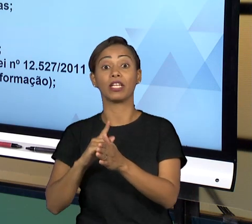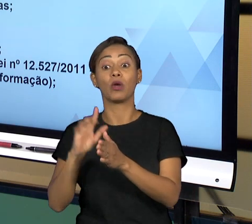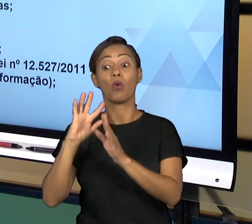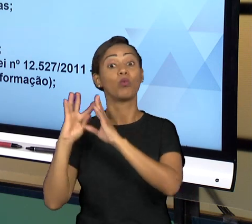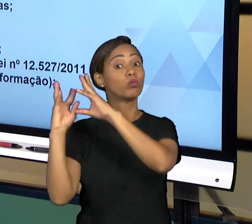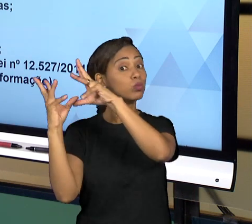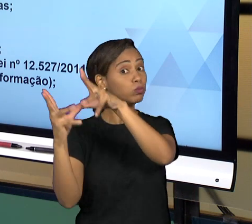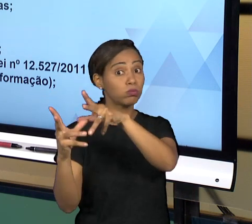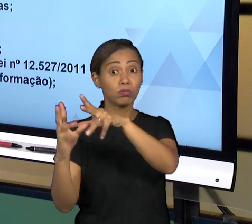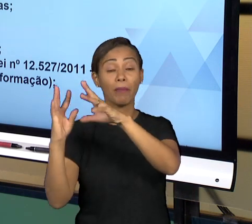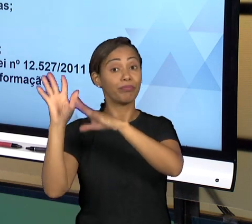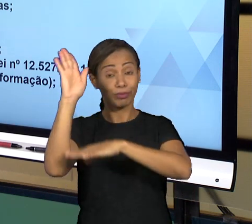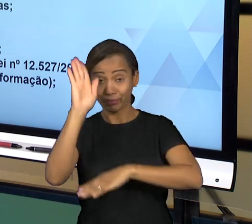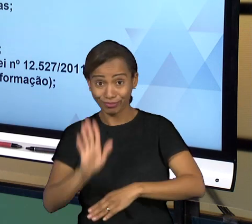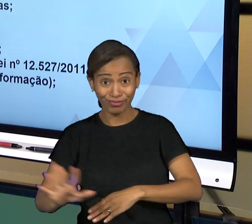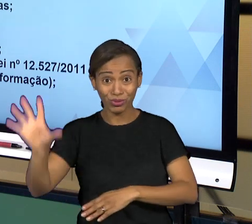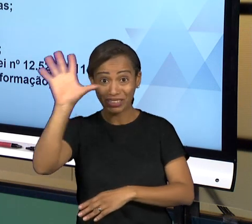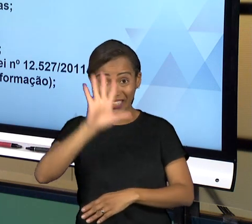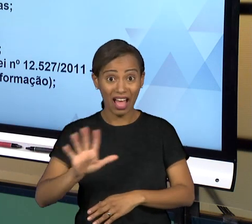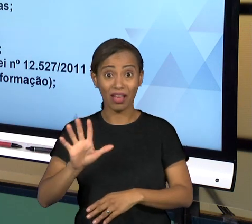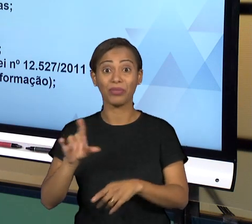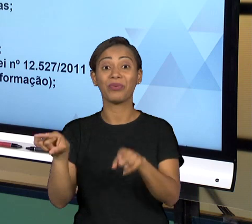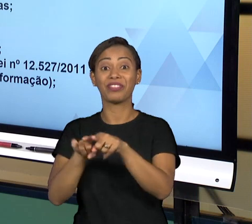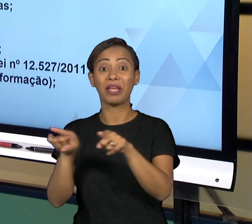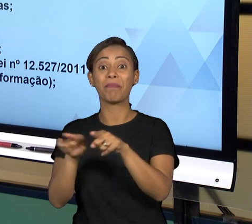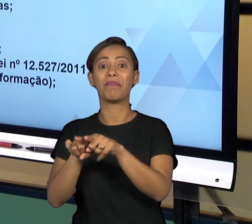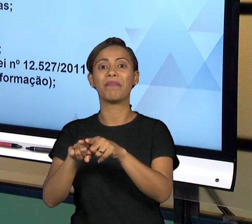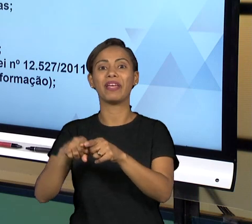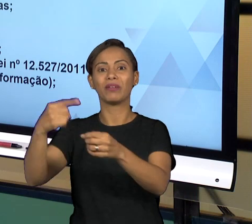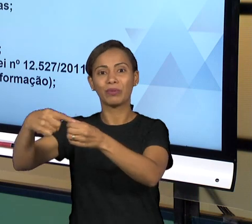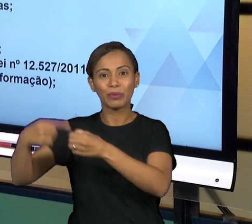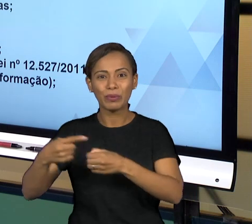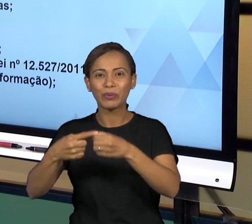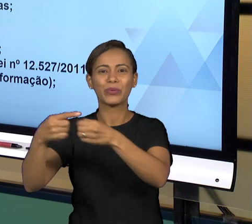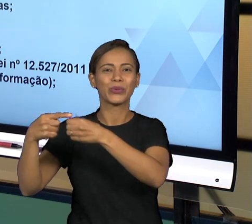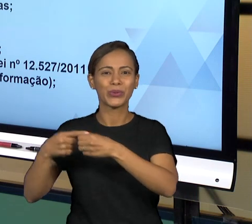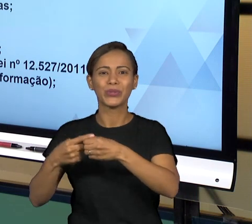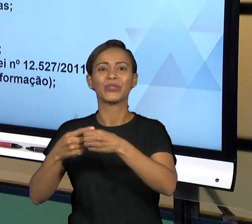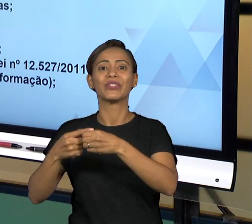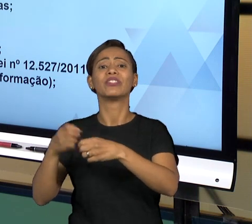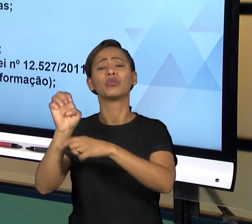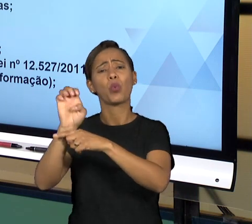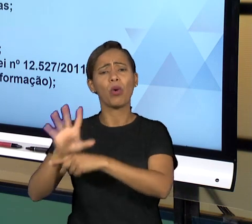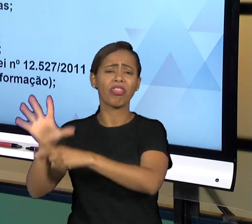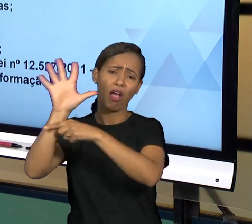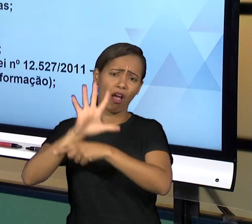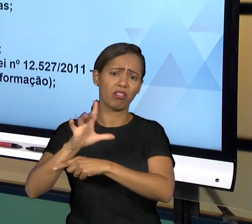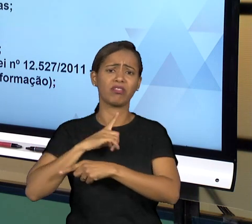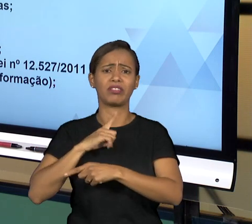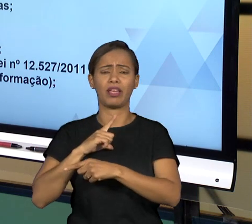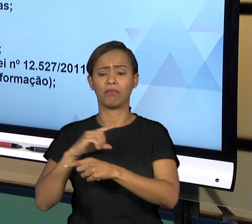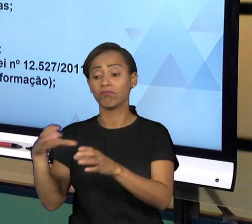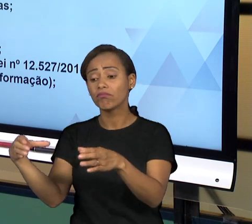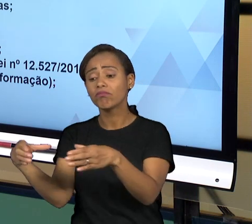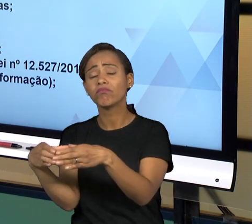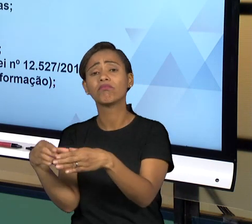CONTROLADORIA GERAL DO ESTADO, CONTROLADORIA GERAL DO MUNICÍPIO QUE SÃO ÓRGÃOS QUE SÃO RESPONSÁVEIS POR FISCALIZAR DENTRO DO ÂMBITO